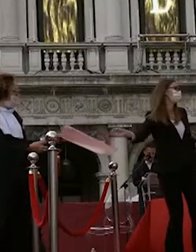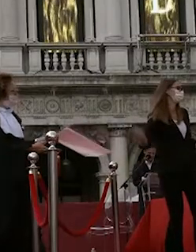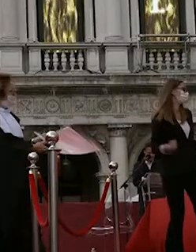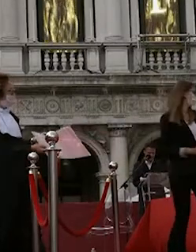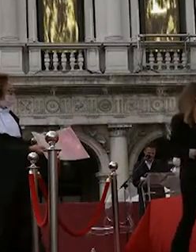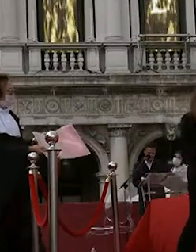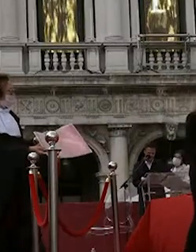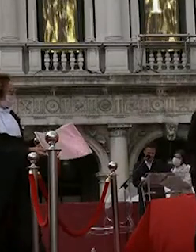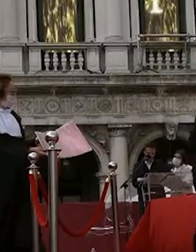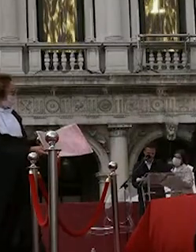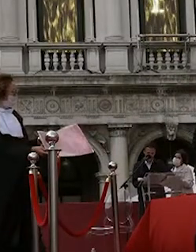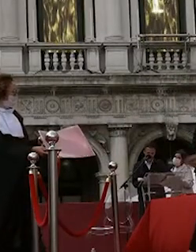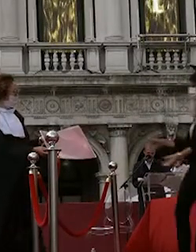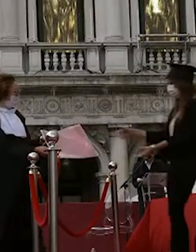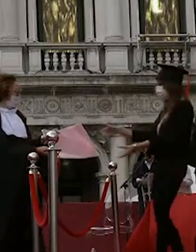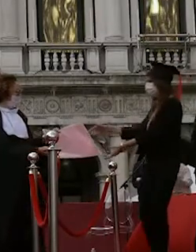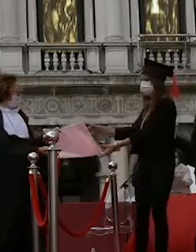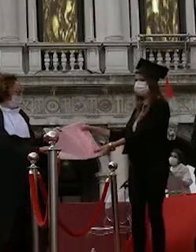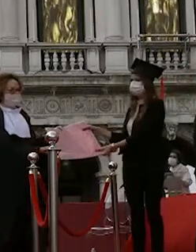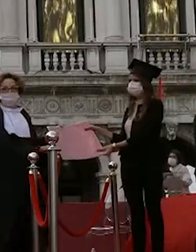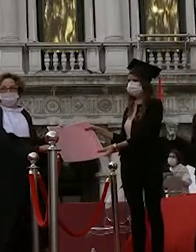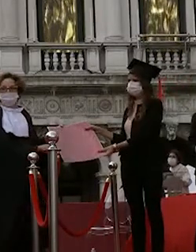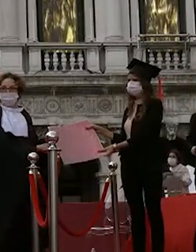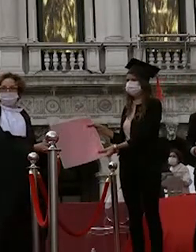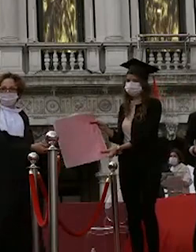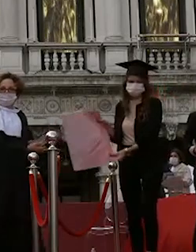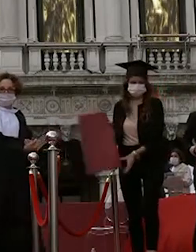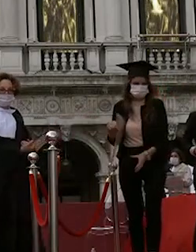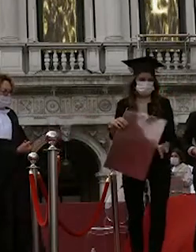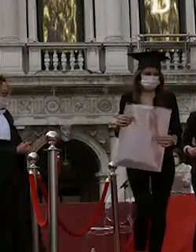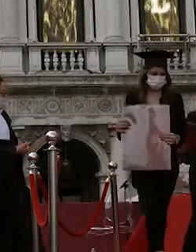beatrice gobbi lisa spagnolo